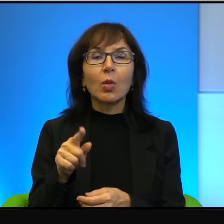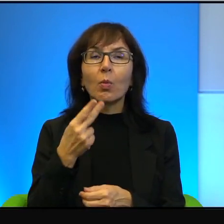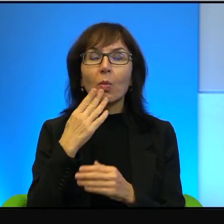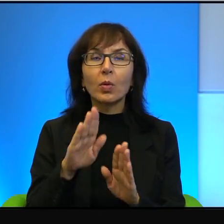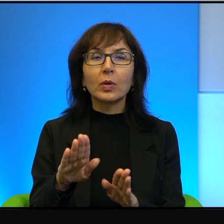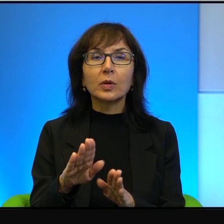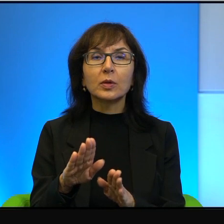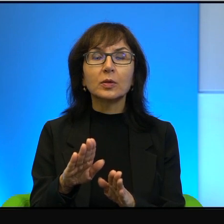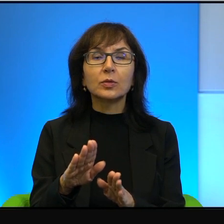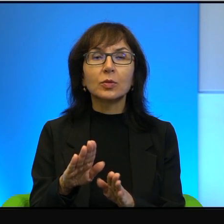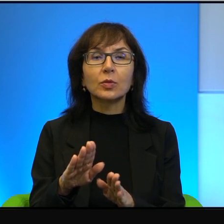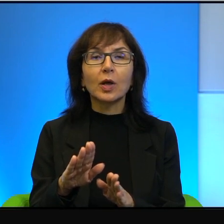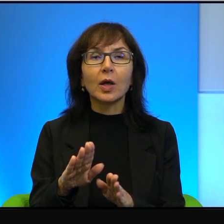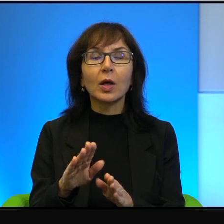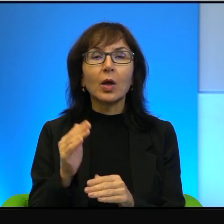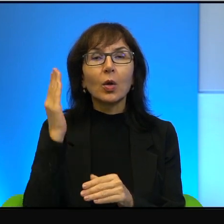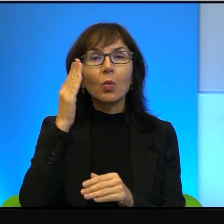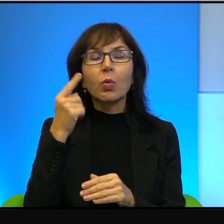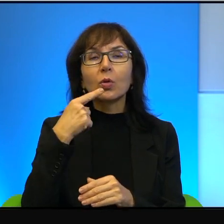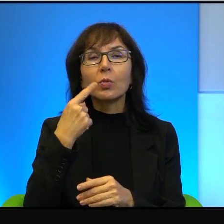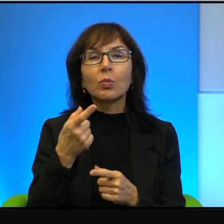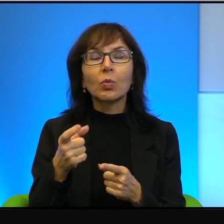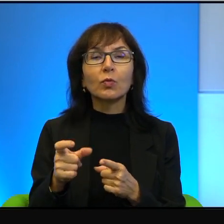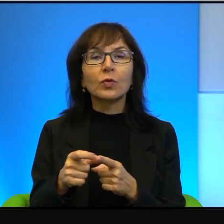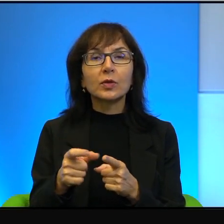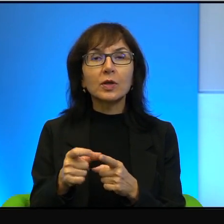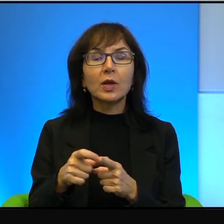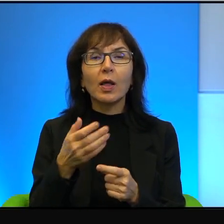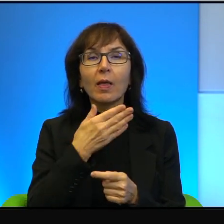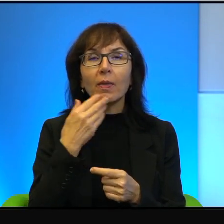taką absurdalność powiedzenia, że nie ma sytuacji bez wyjścia.